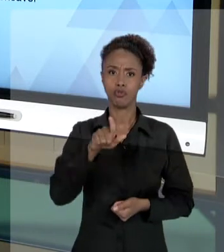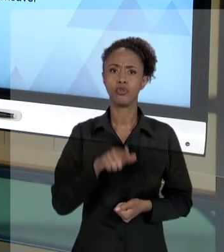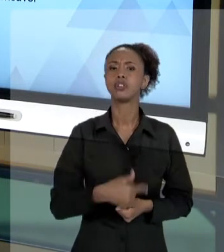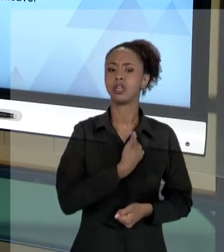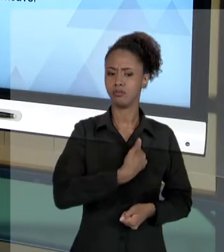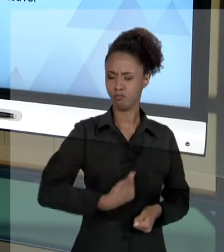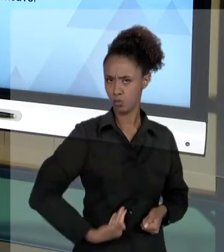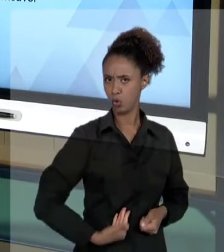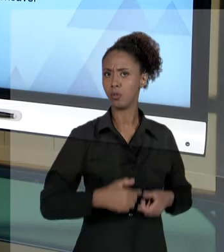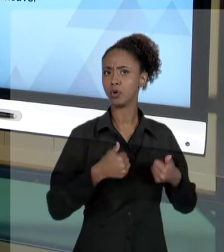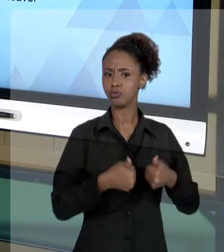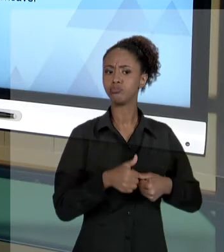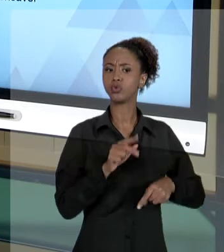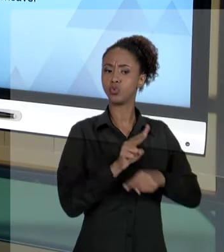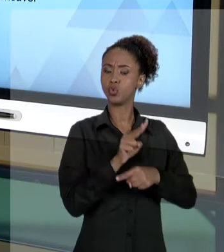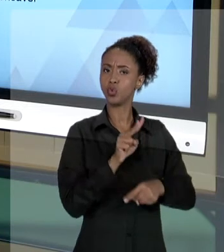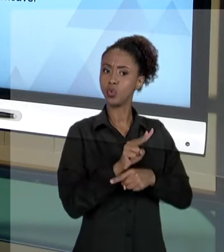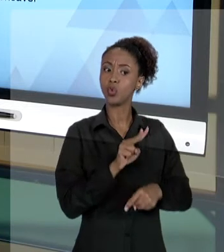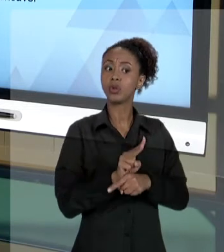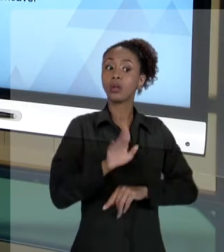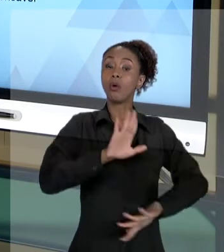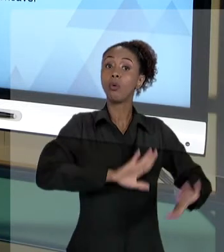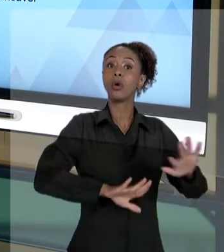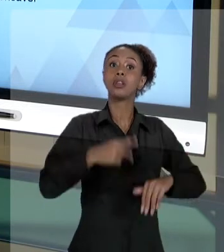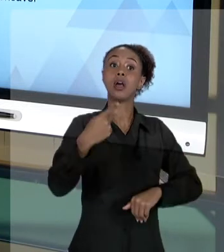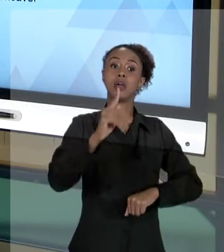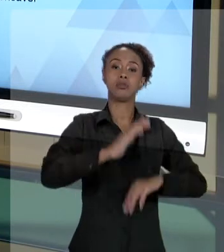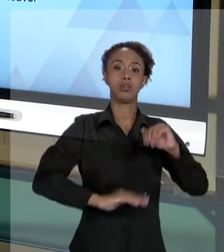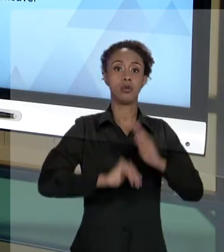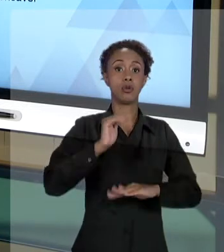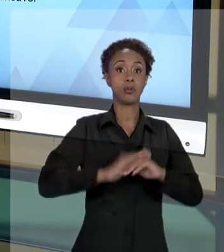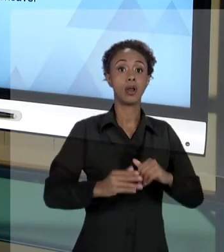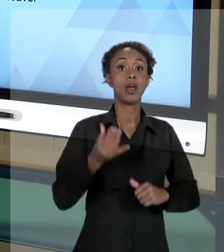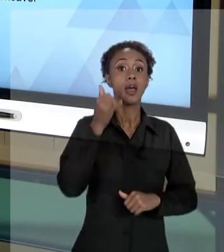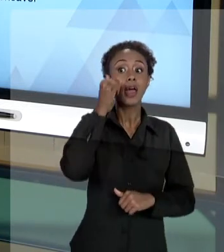PÚBLICA E QUE SE RESGUARDE DE SEUS ATOS PARA QUE VOCÊ POSSA, A QUALQUER MOMENTO, PODER JUSTIFICAR